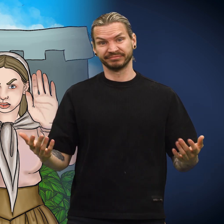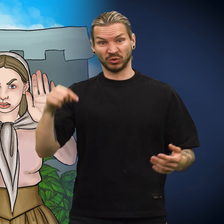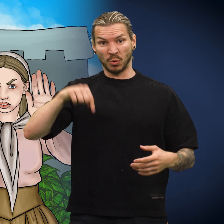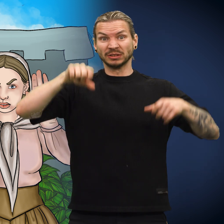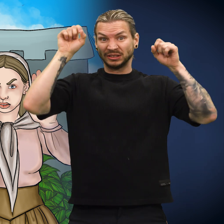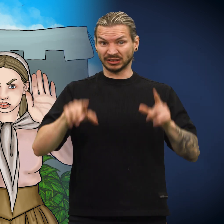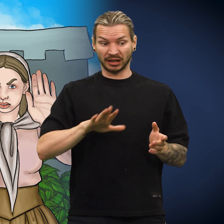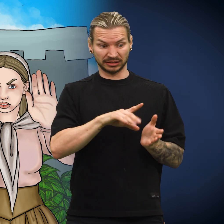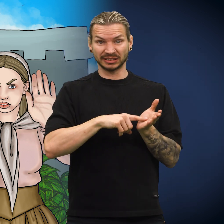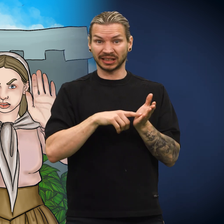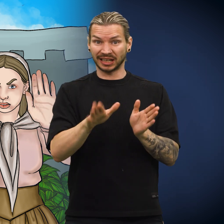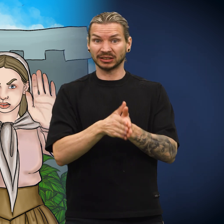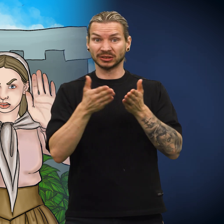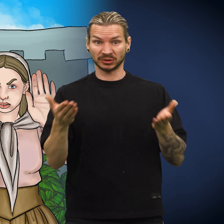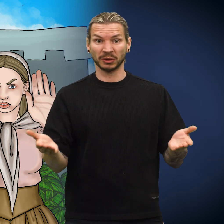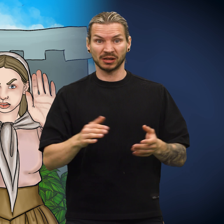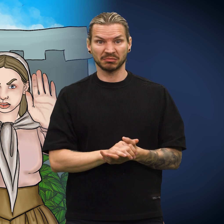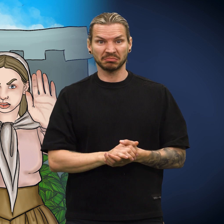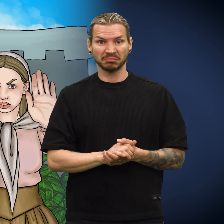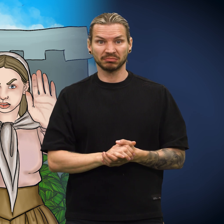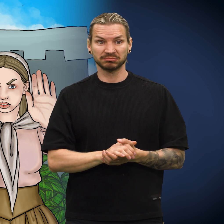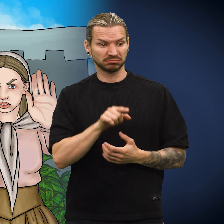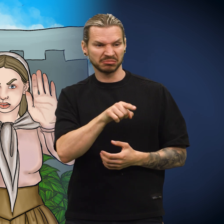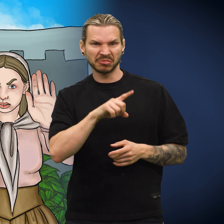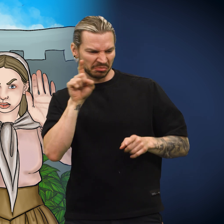Nå starter skillingens historie.